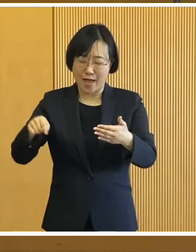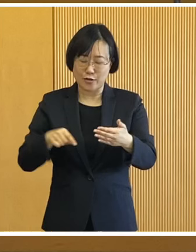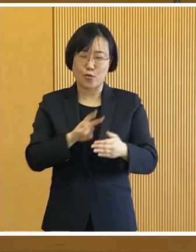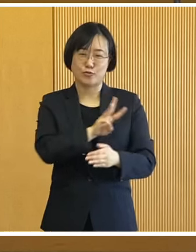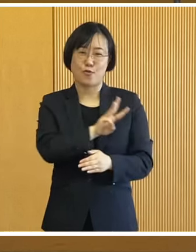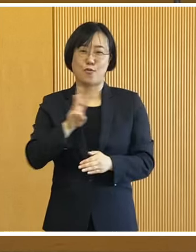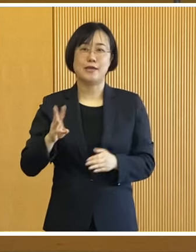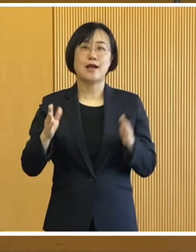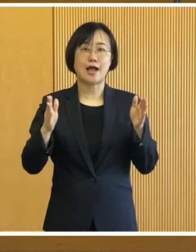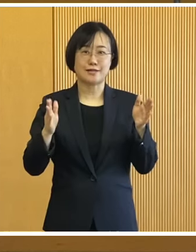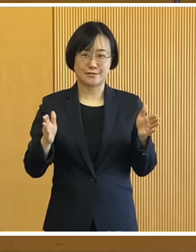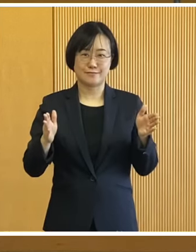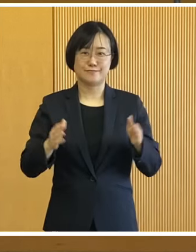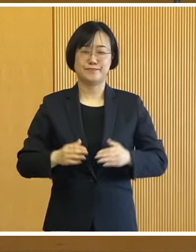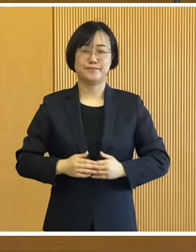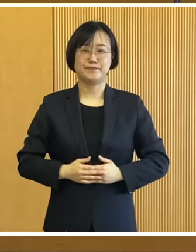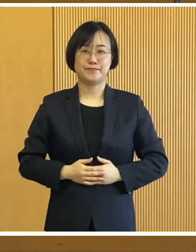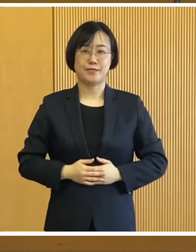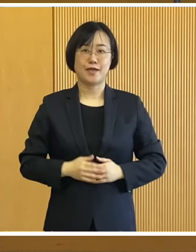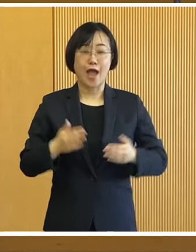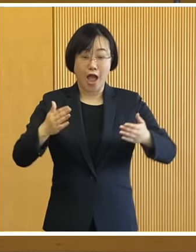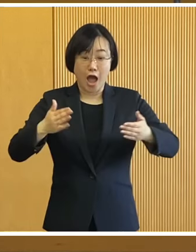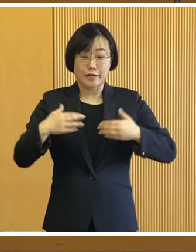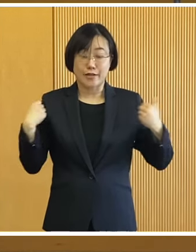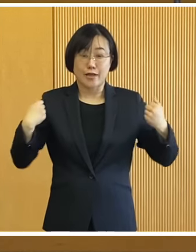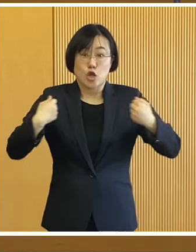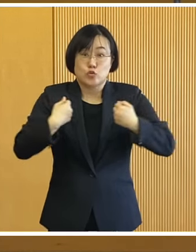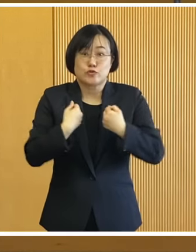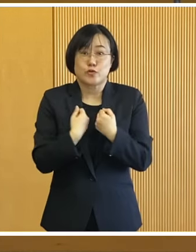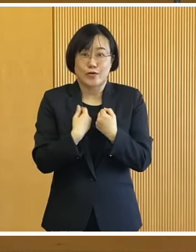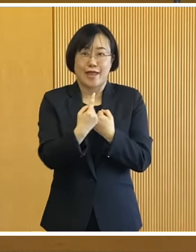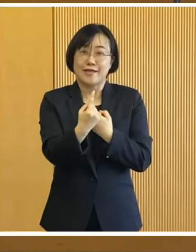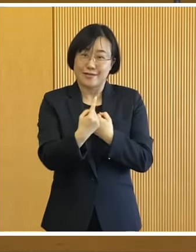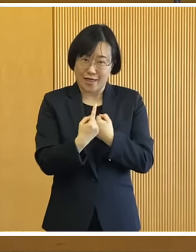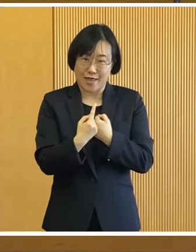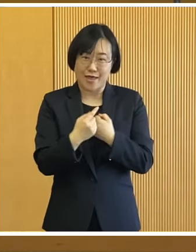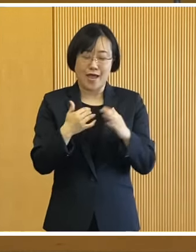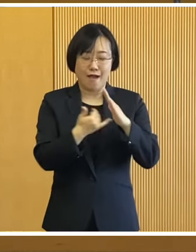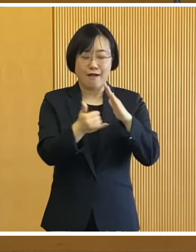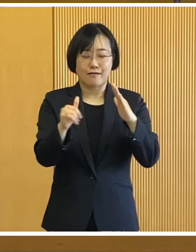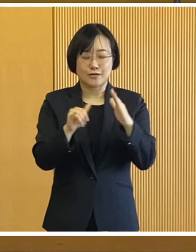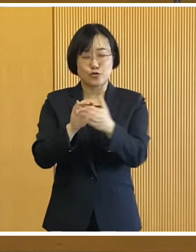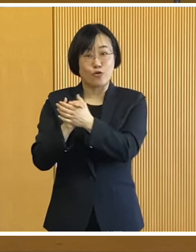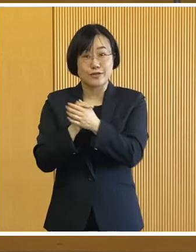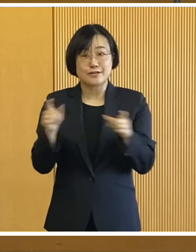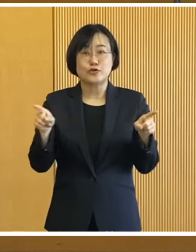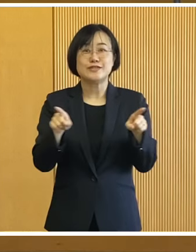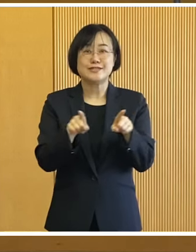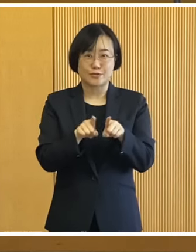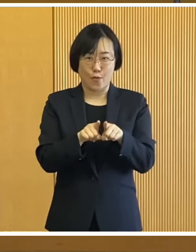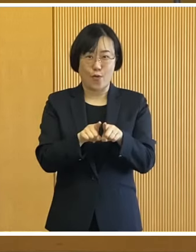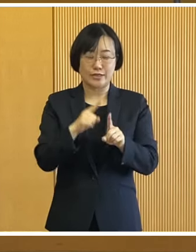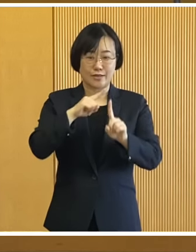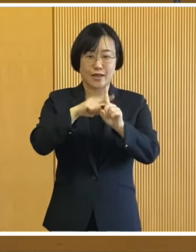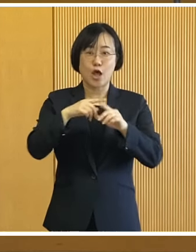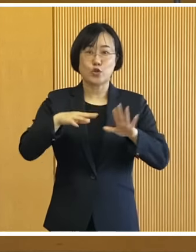詰まった3日間となっております 暖かい服装でお越しいただき 家族やお友達と一緒に